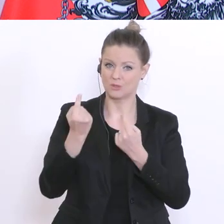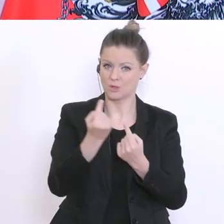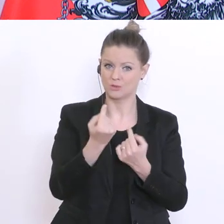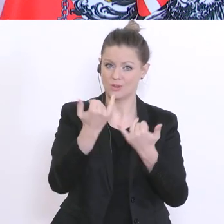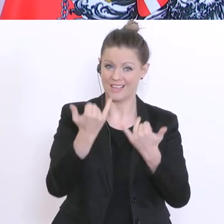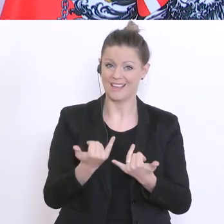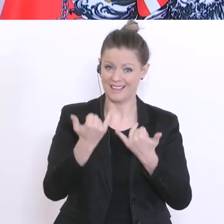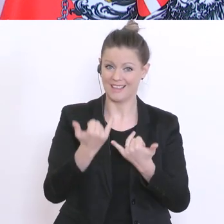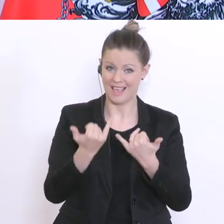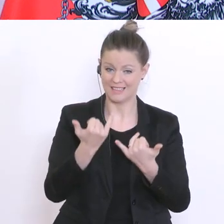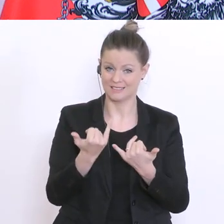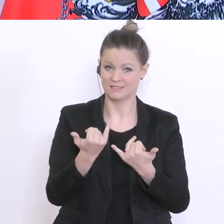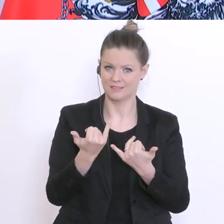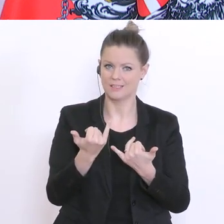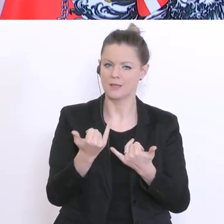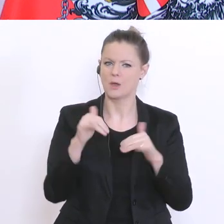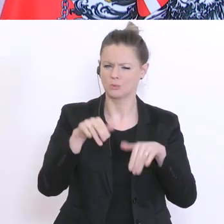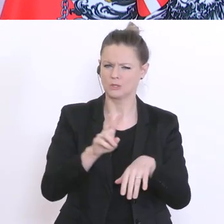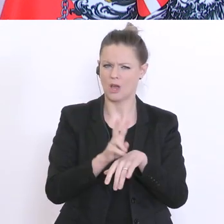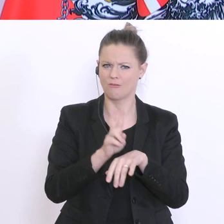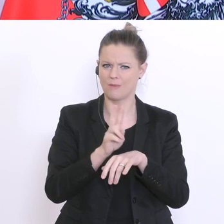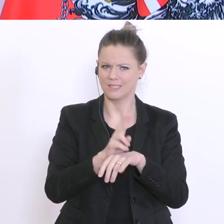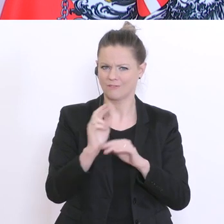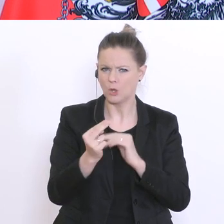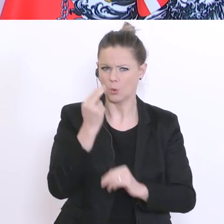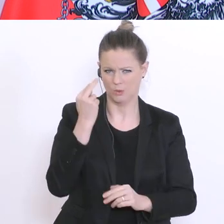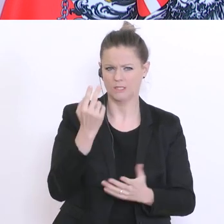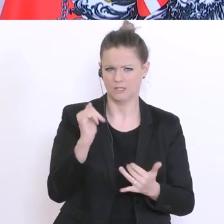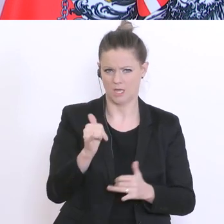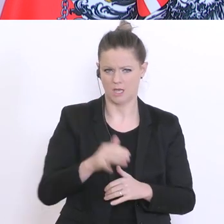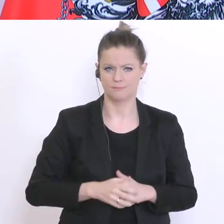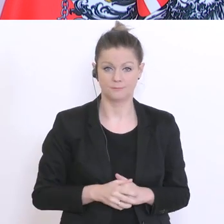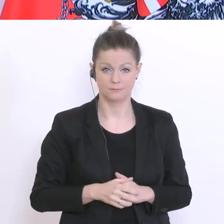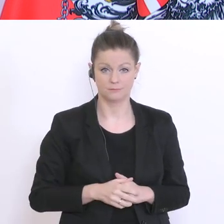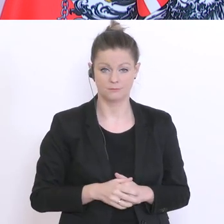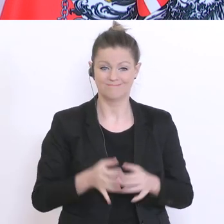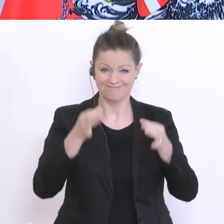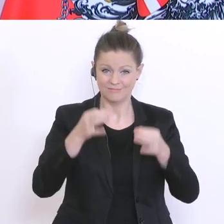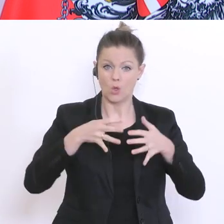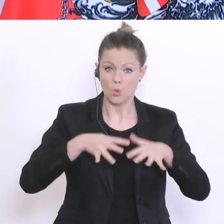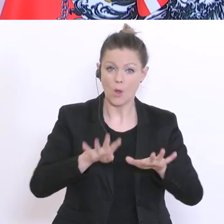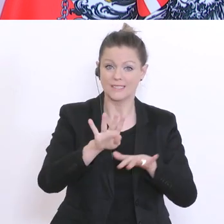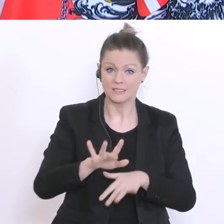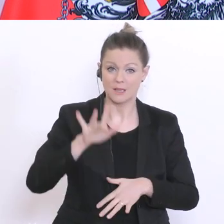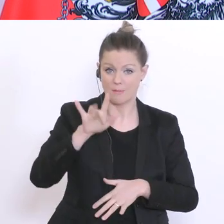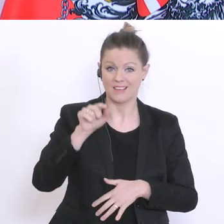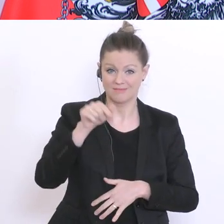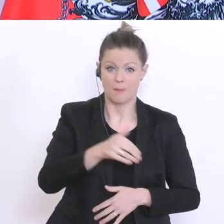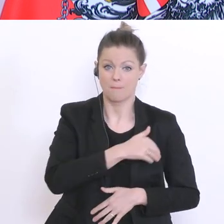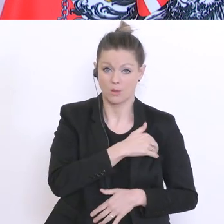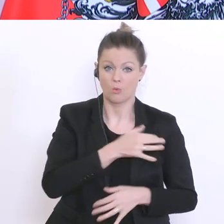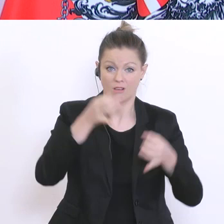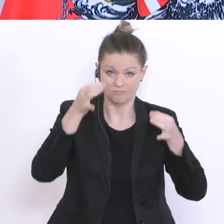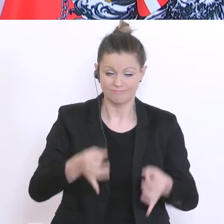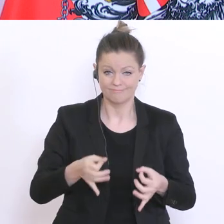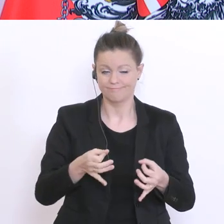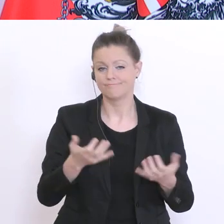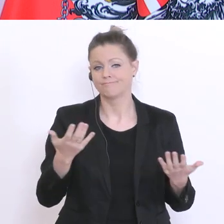Fragen Sie jetzt mich nicht: ist exakt am 19.°Mai Matura? Ich werde darüber nach Ostern informieren,